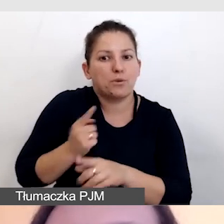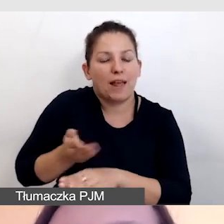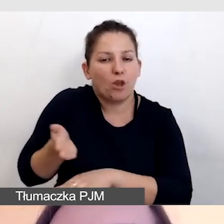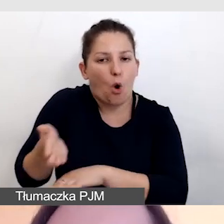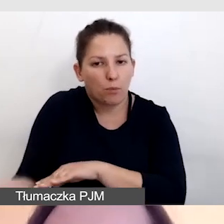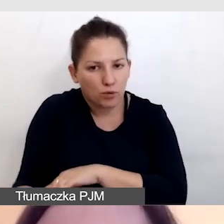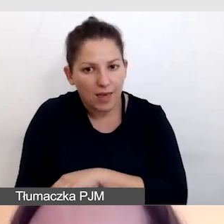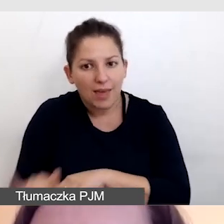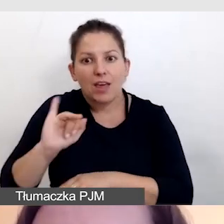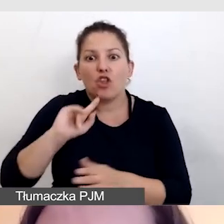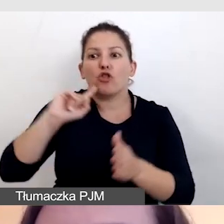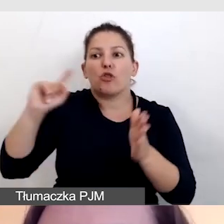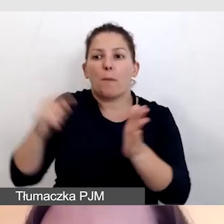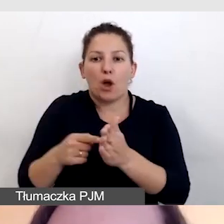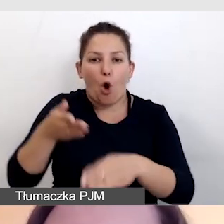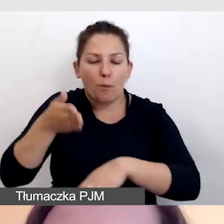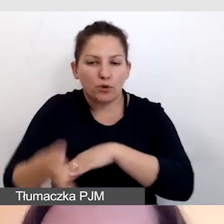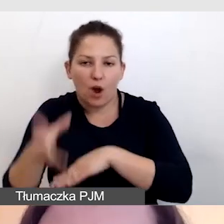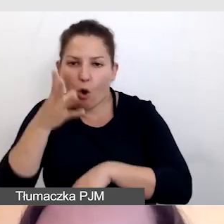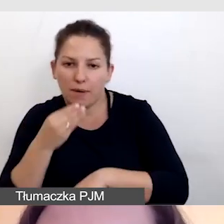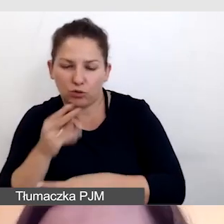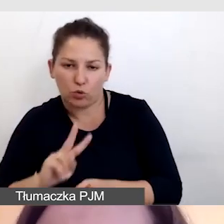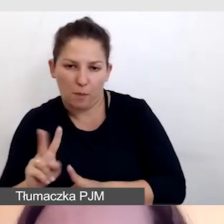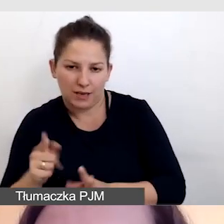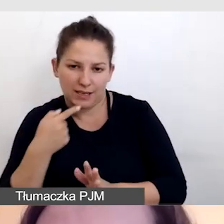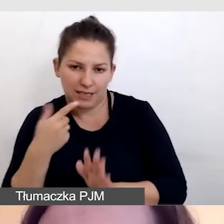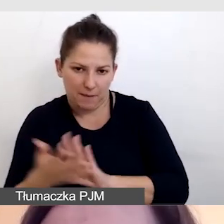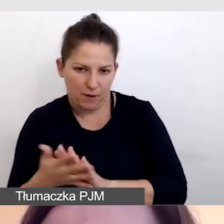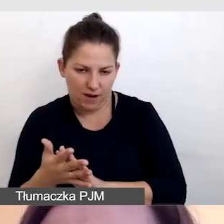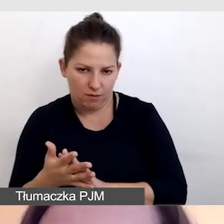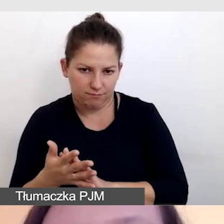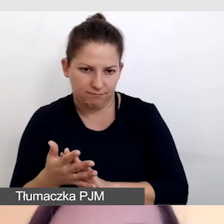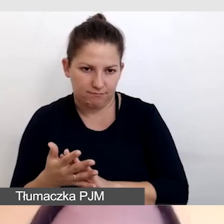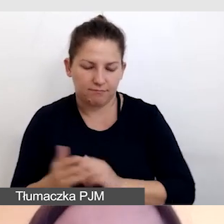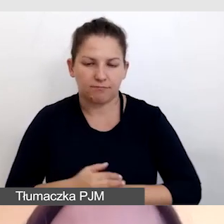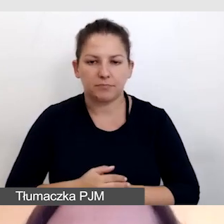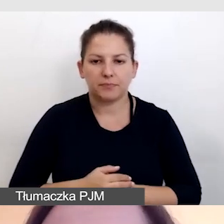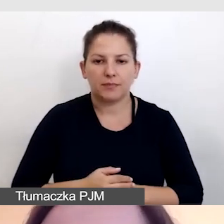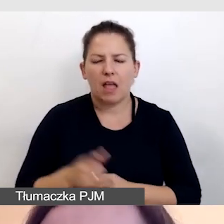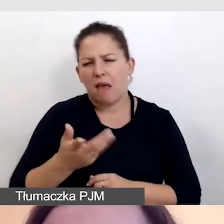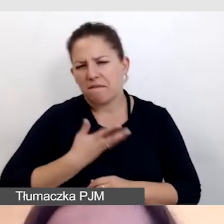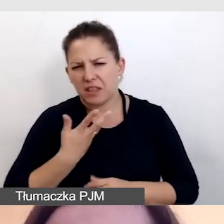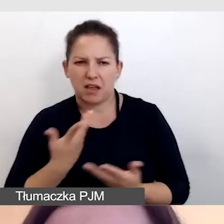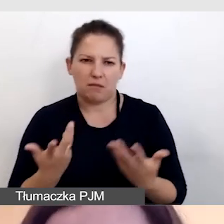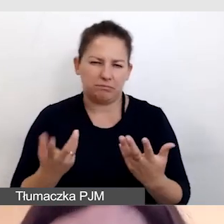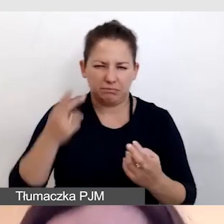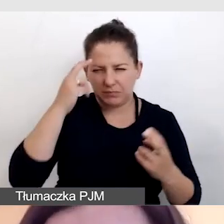I dopiero opóźniamy obraz z tłumaczem języka migowego. Wydaje się to może skomplikowane,